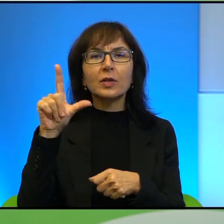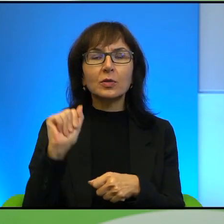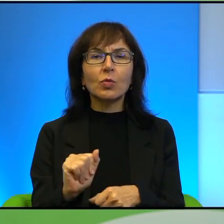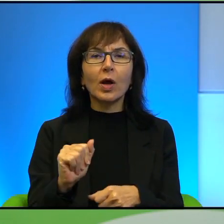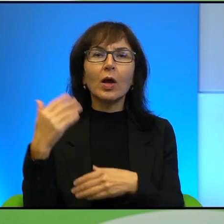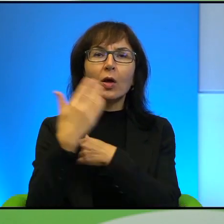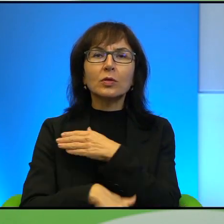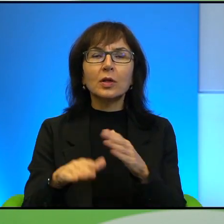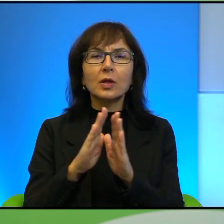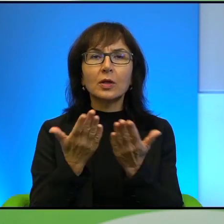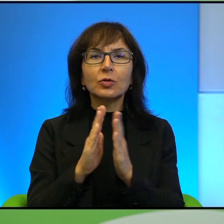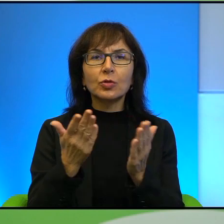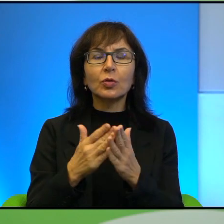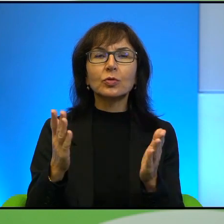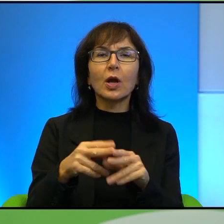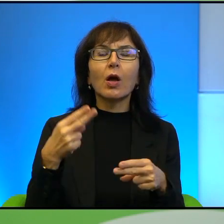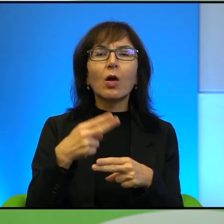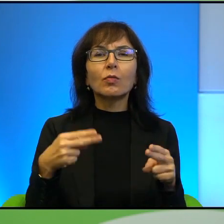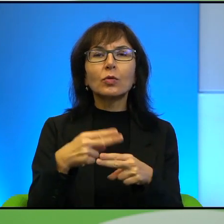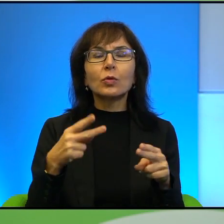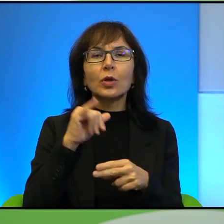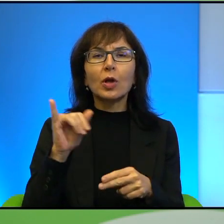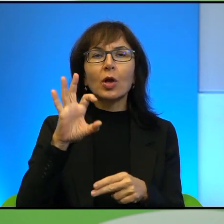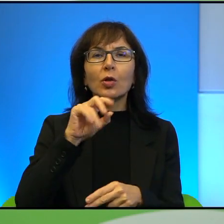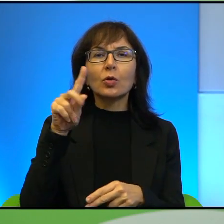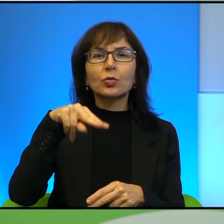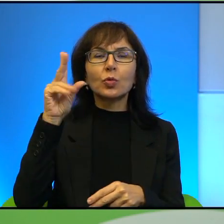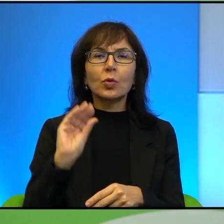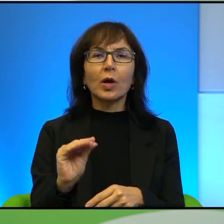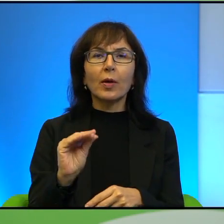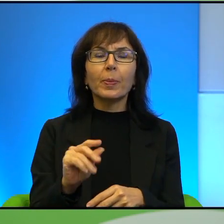Smoleńskiego Wnuki Jozuego. Wspomnę też, że Pan Paweł Smoleński jest